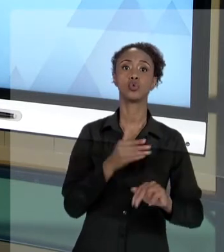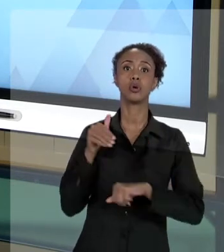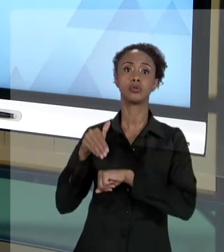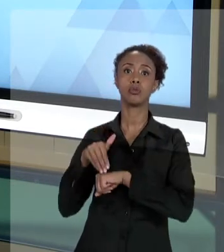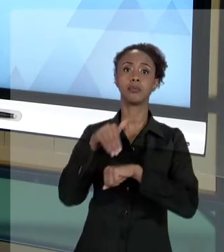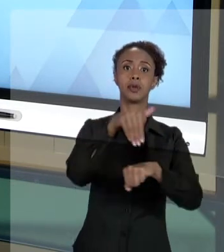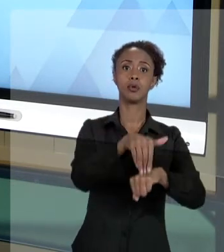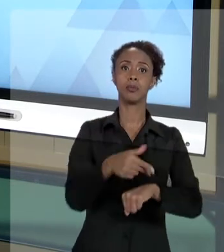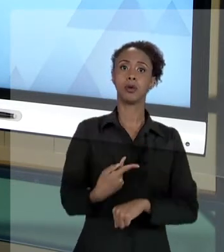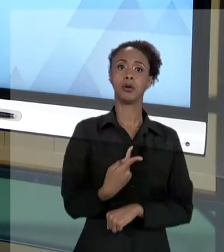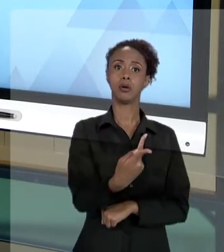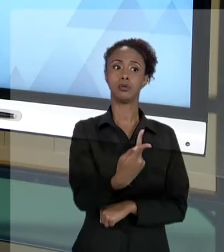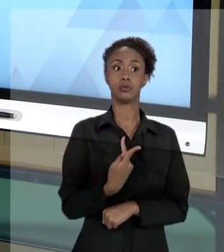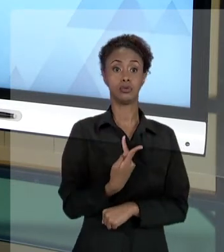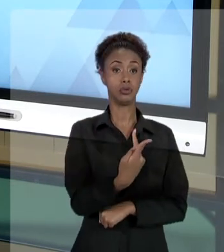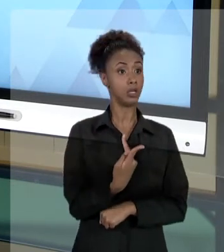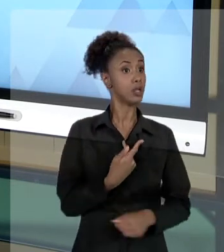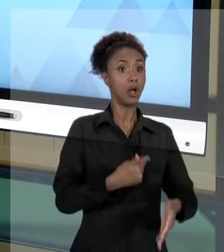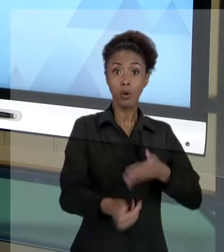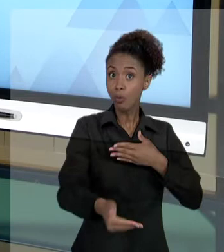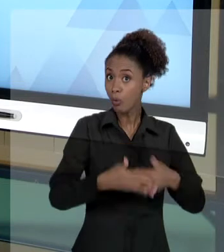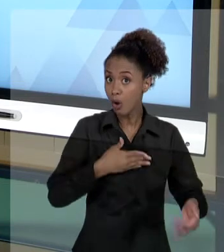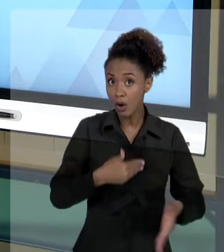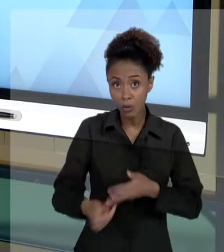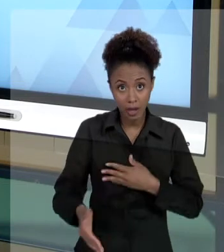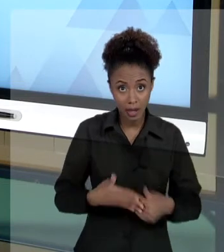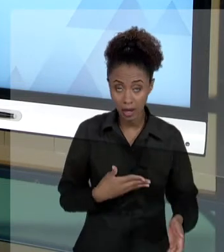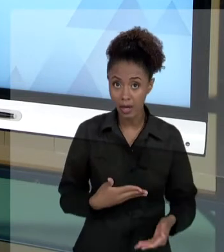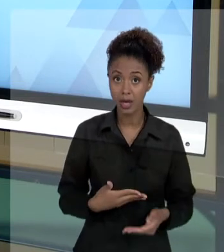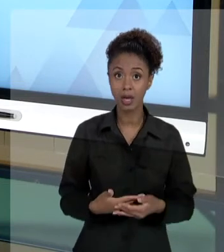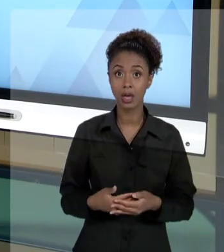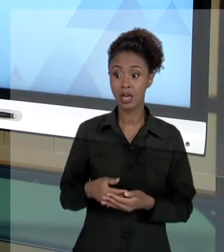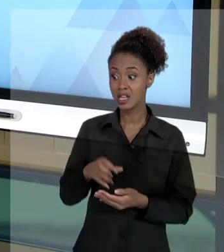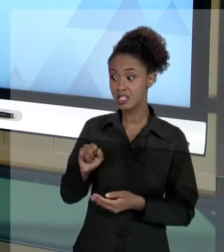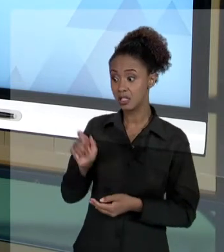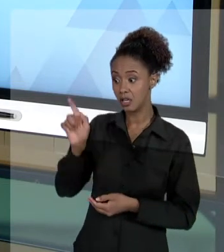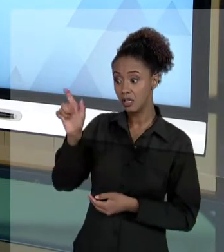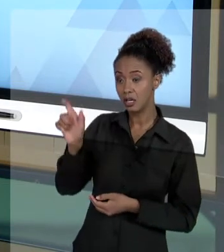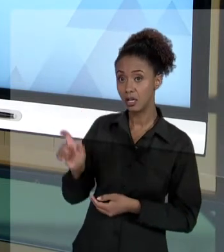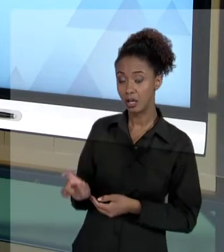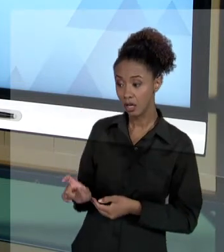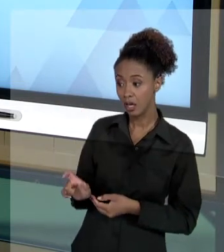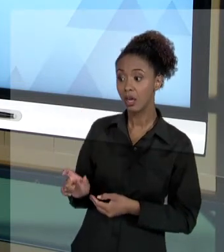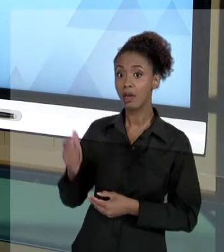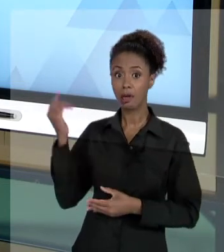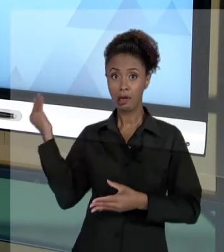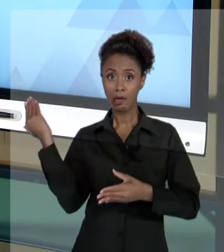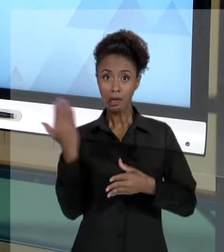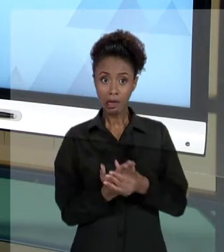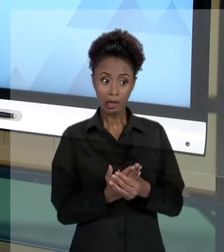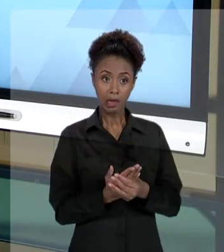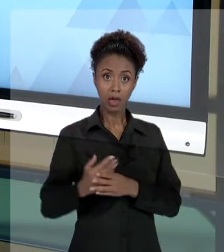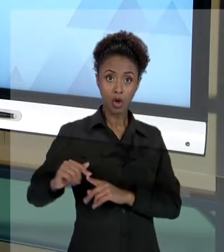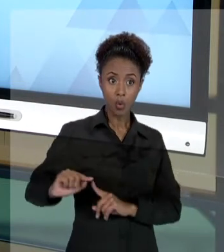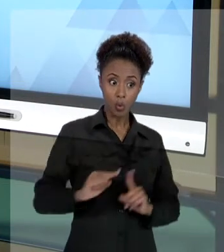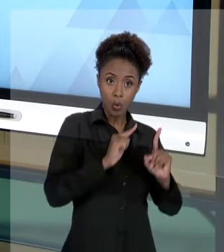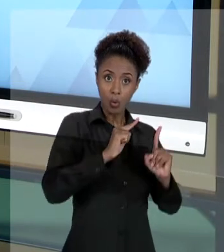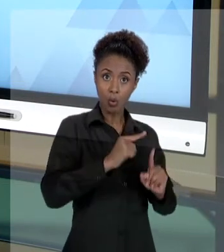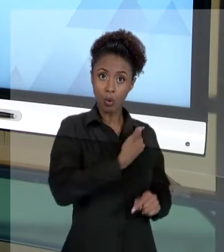QUALQUER ATO QUE POSSA LESAR O ESTADO, PODE SER POR QUALQUER PESSOA, LEVADO AO CONHECIMENTO DO